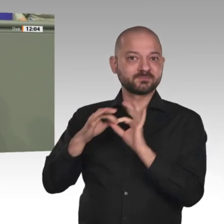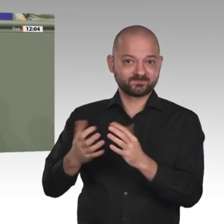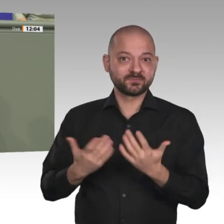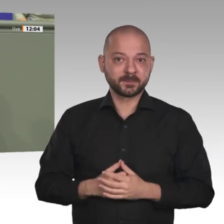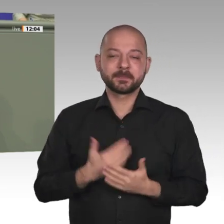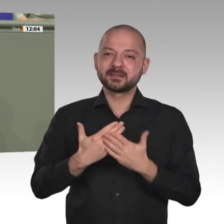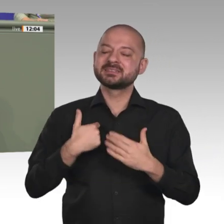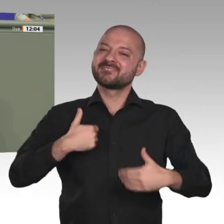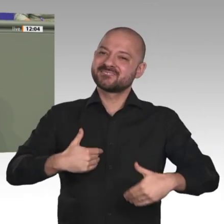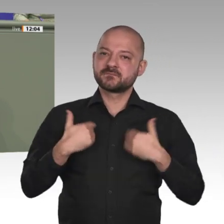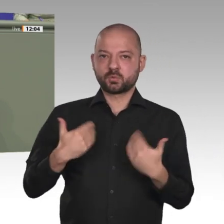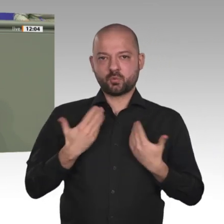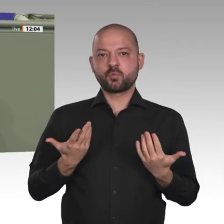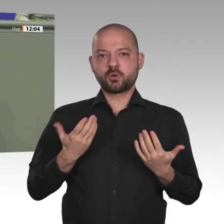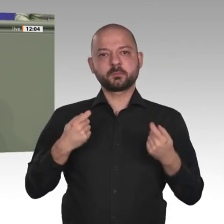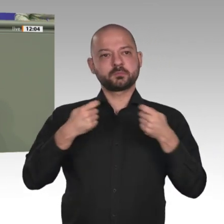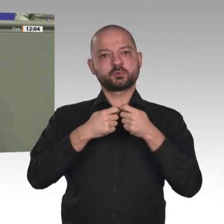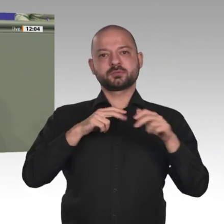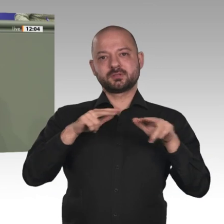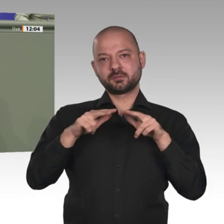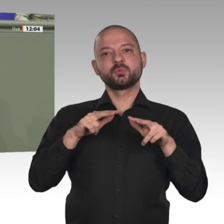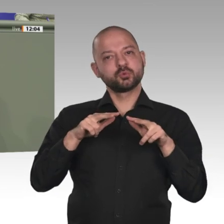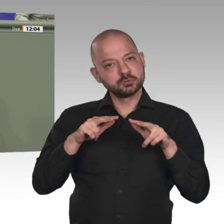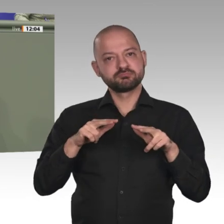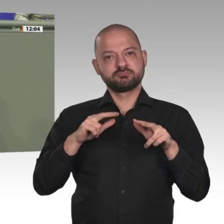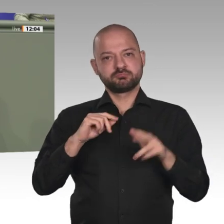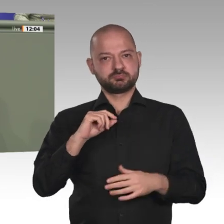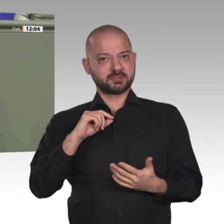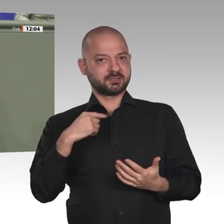Ich danke unseren Soldatinnen und Soldaten für ihren Einsatz vor Ort.